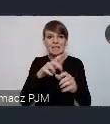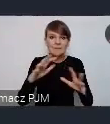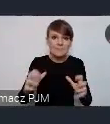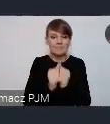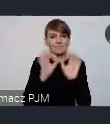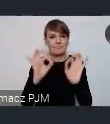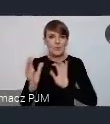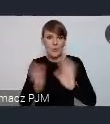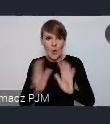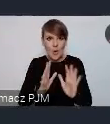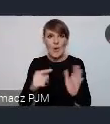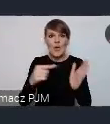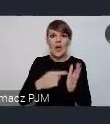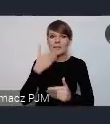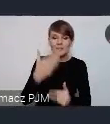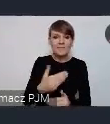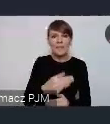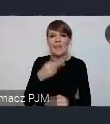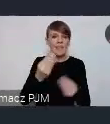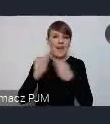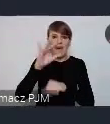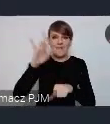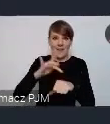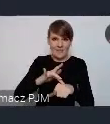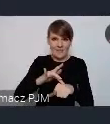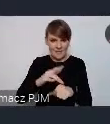na najbardziej efektywne zaangażowanie. Bardzo dziękuję.